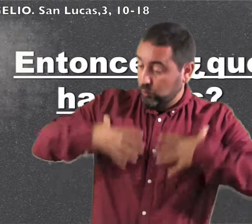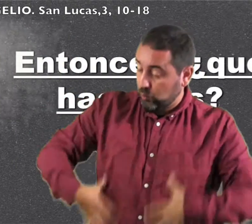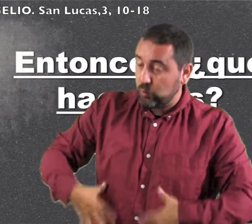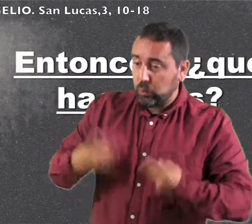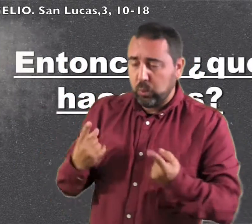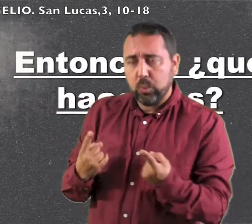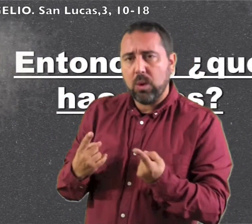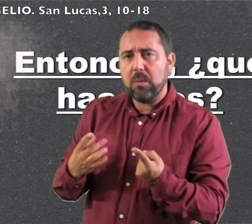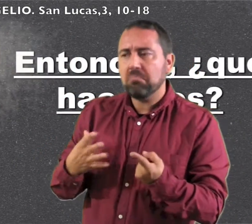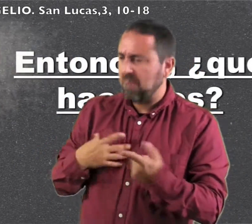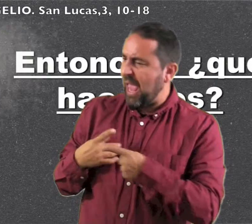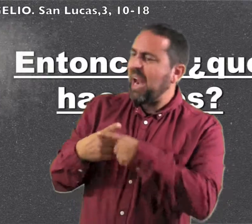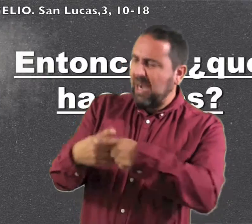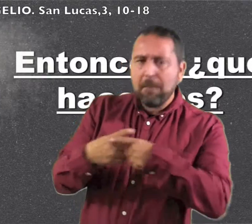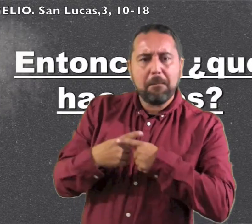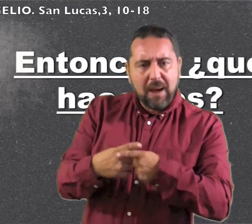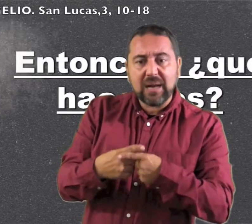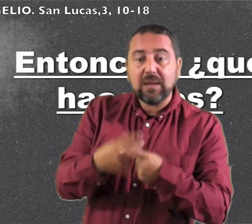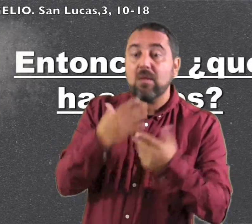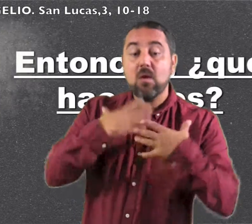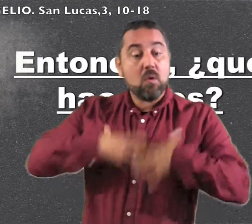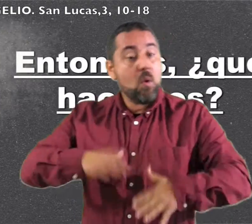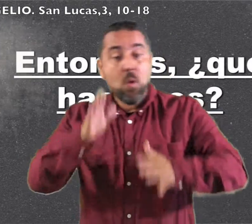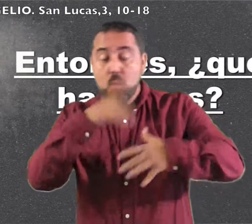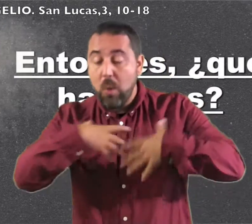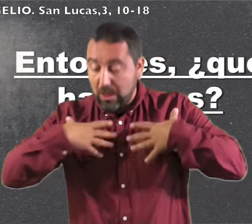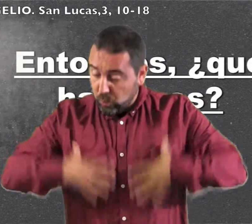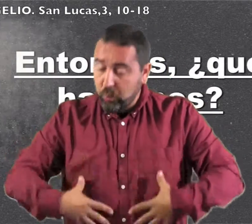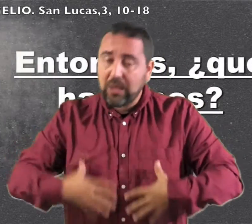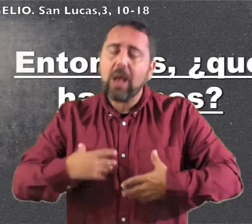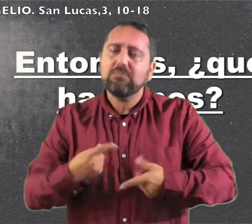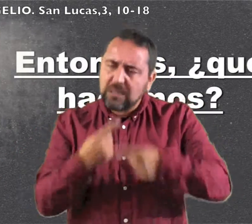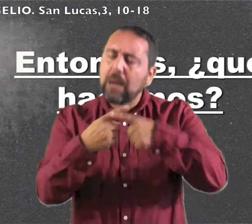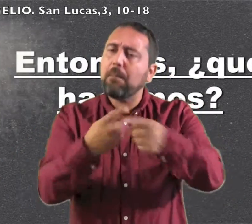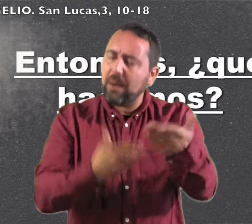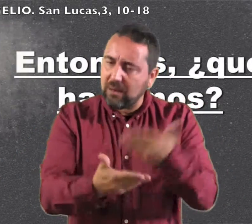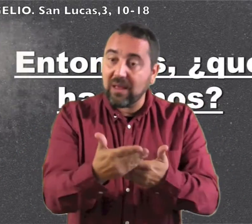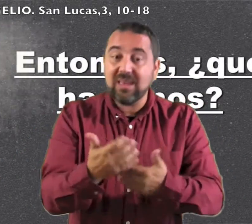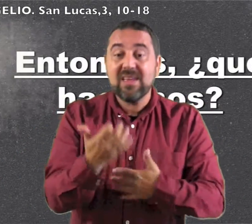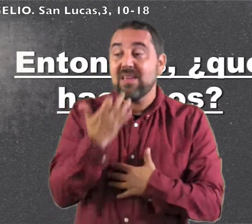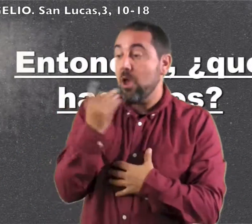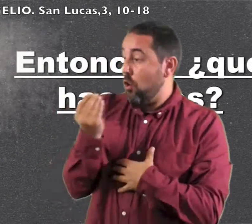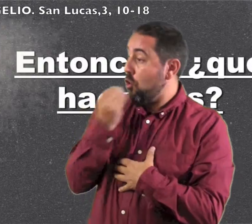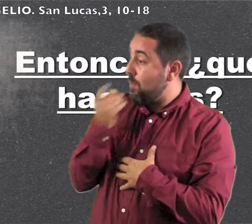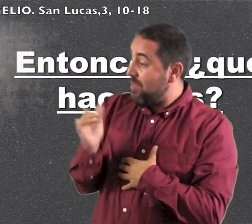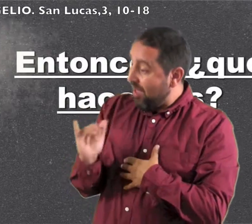El que tenga dos túnicas, que se las reparta con el que no tiene y el que tenga